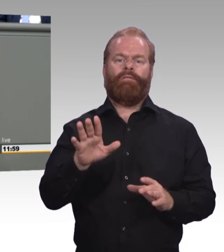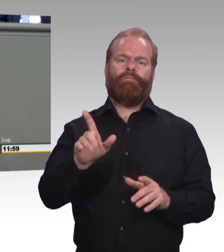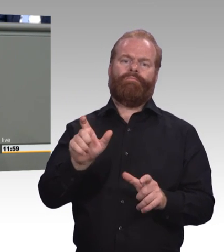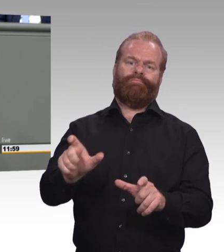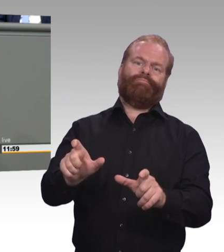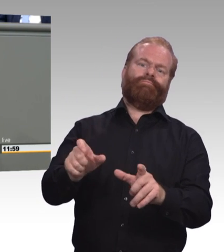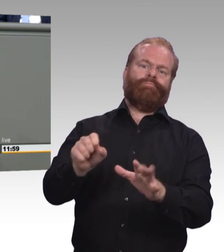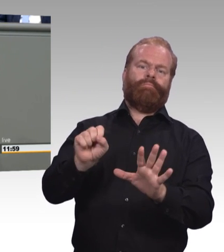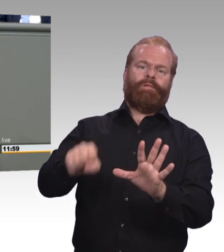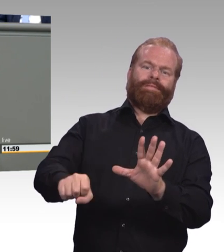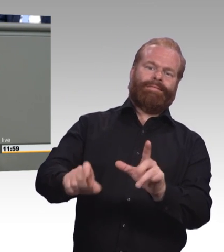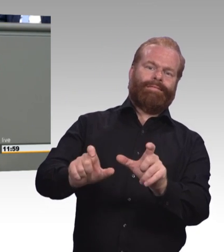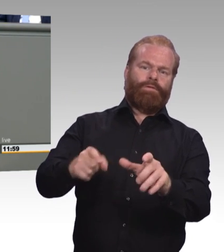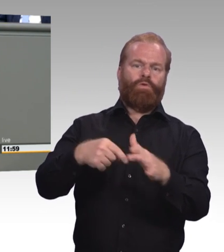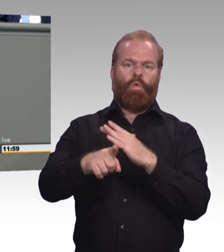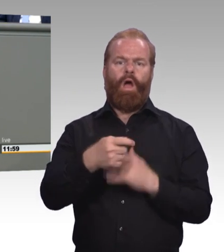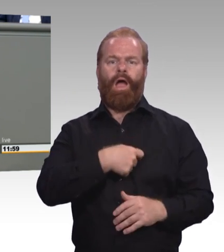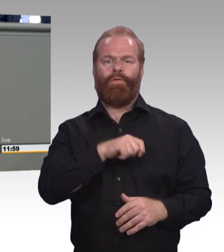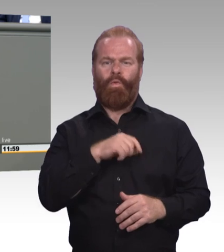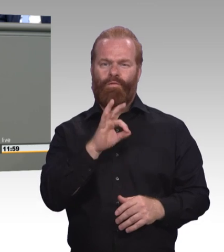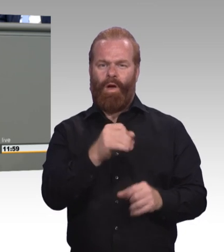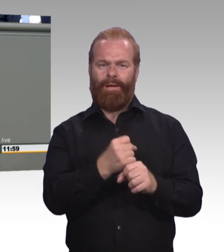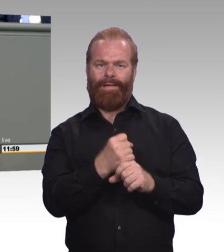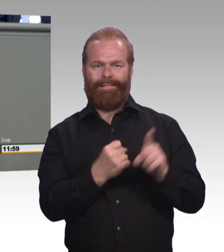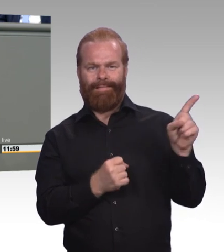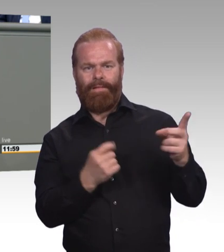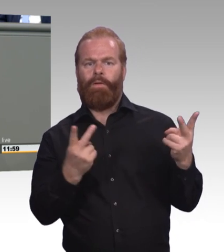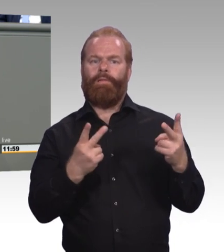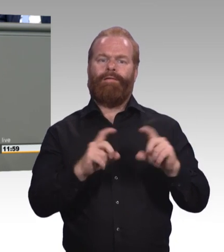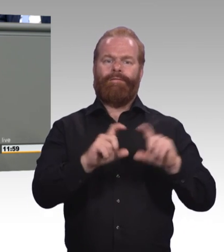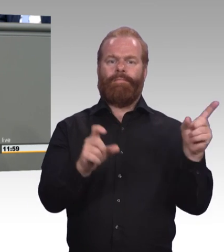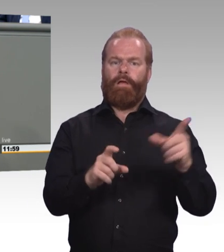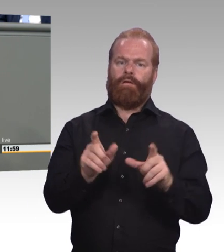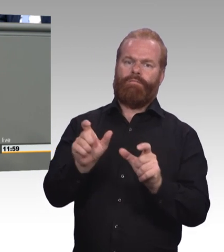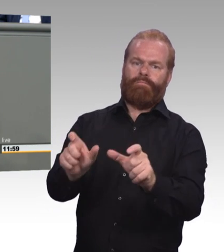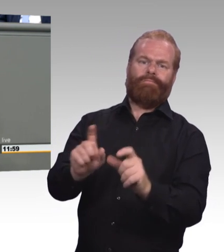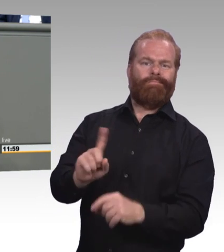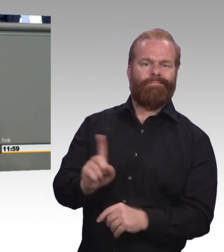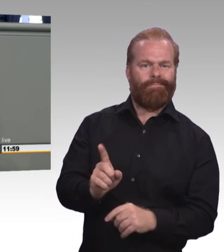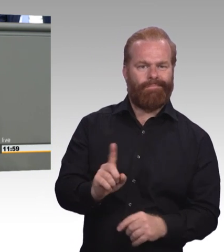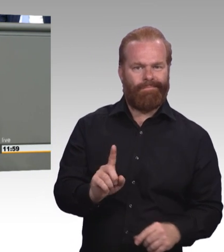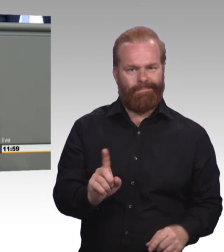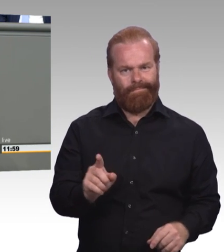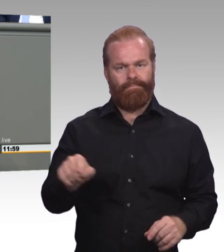die verbindliche Möglichkeit, eine dreijährige Ausbildung anzuschließen. Und das ist im Übrigen das Gegenteil von dem,